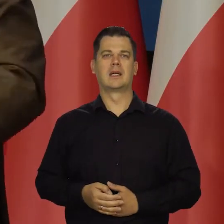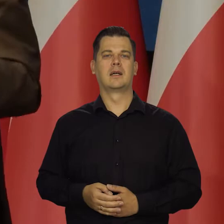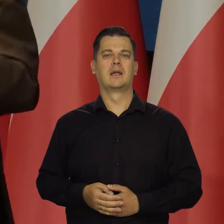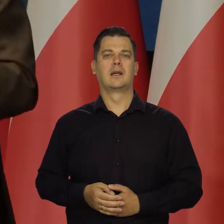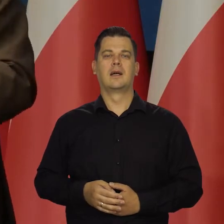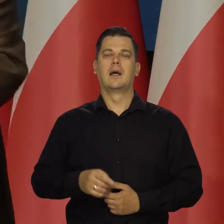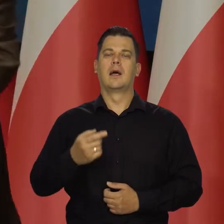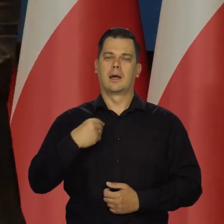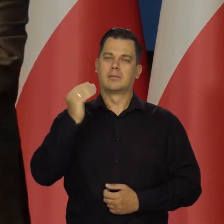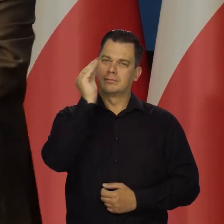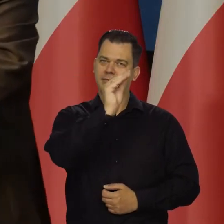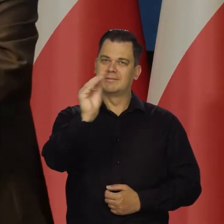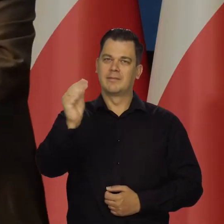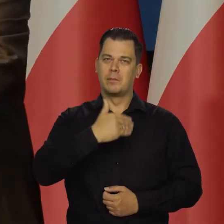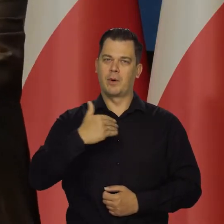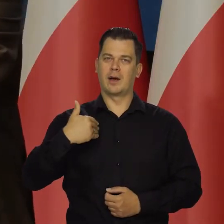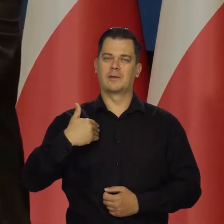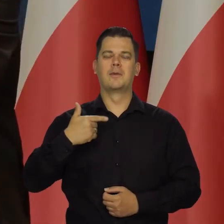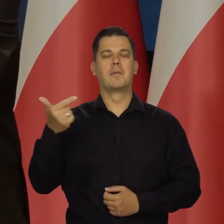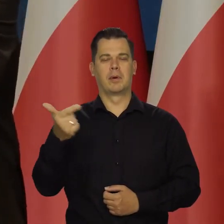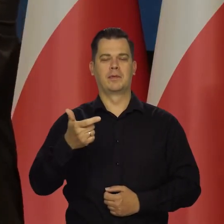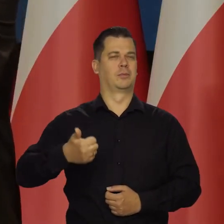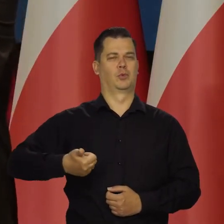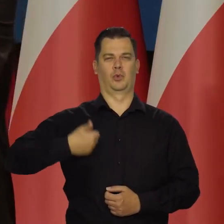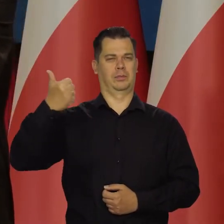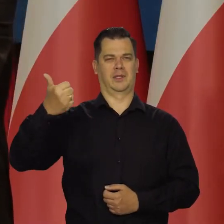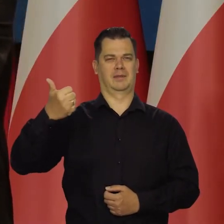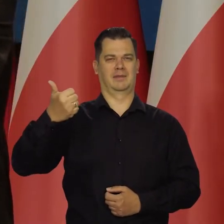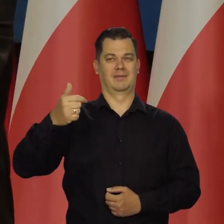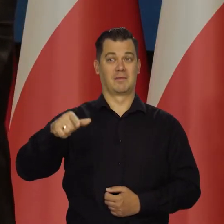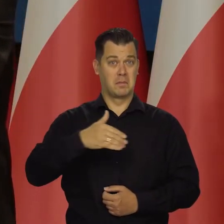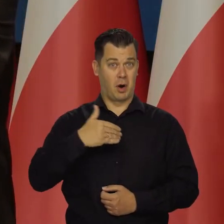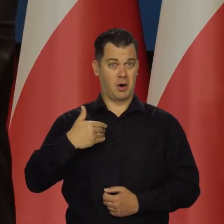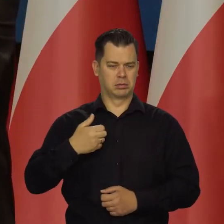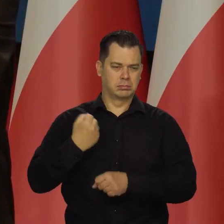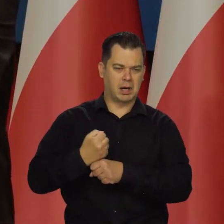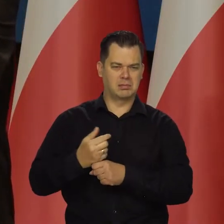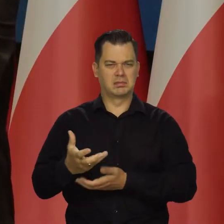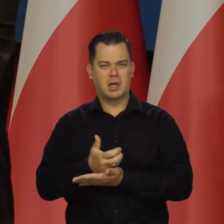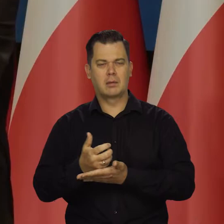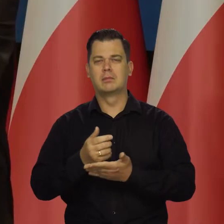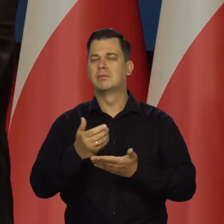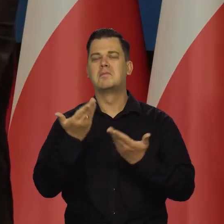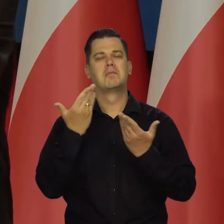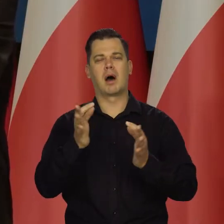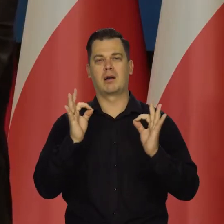Apeluje do Polaków, żeby byli dumni z tego, co osiągnęli i byli pewni, że się wydobywamy z tego problemu,